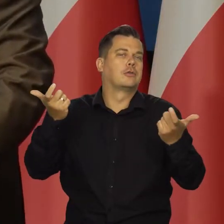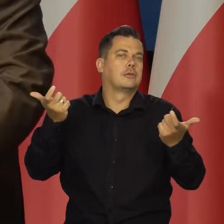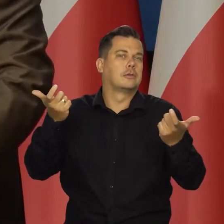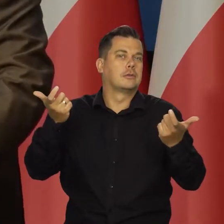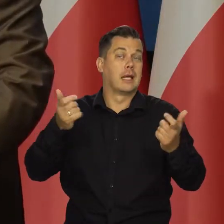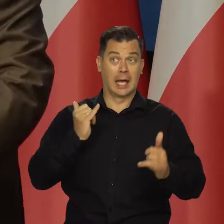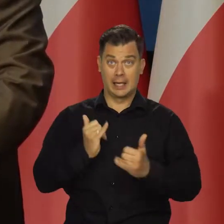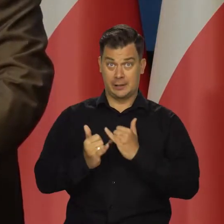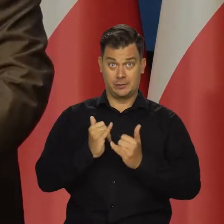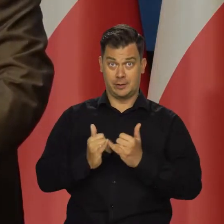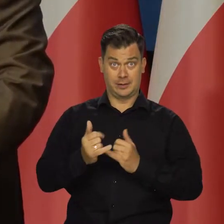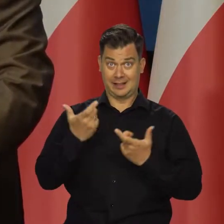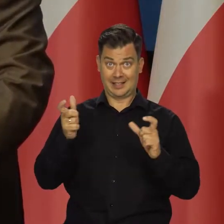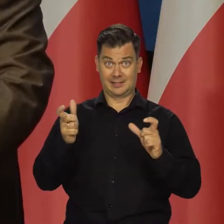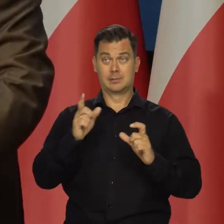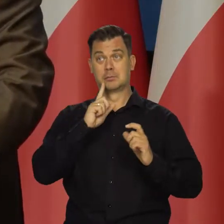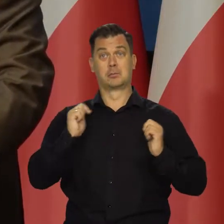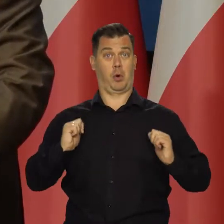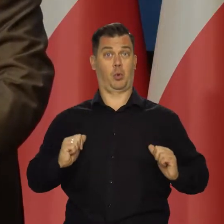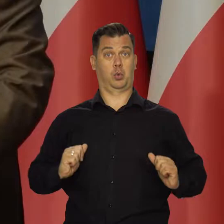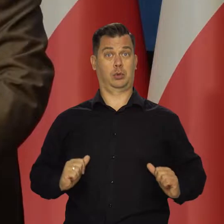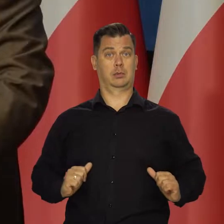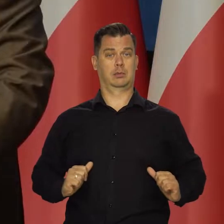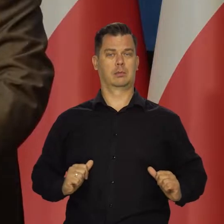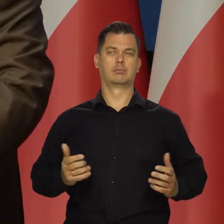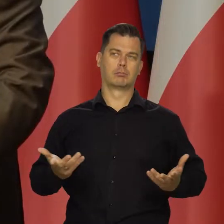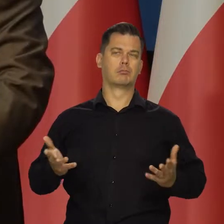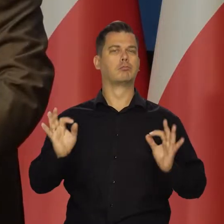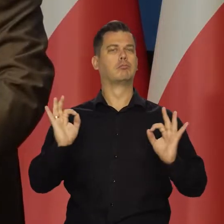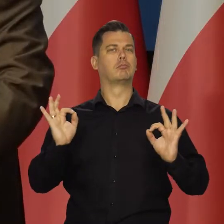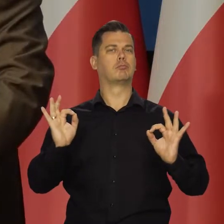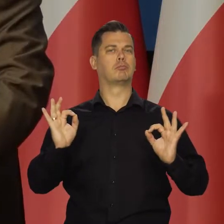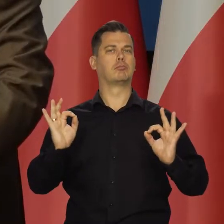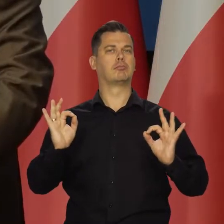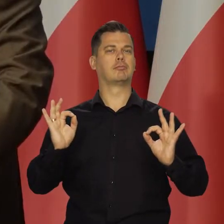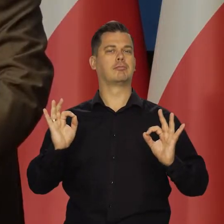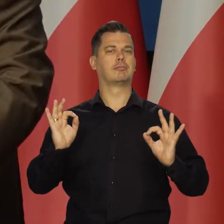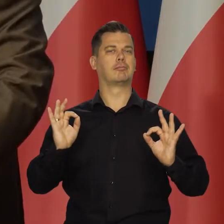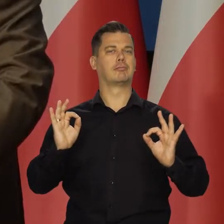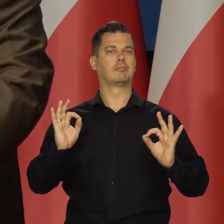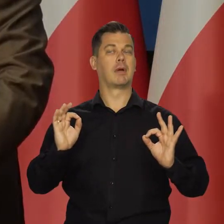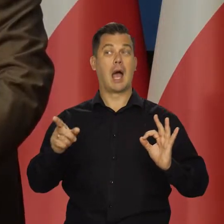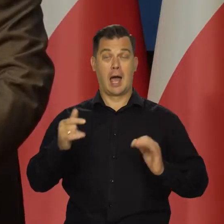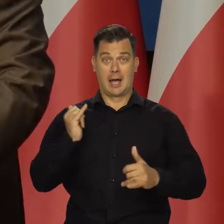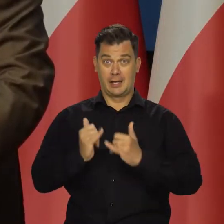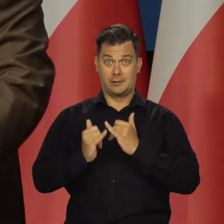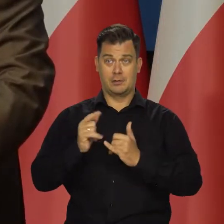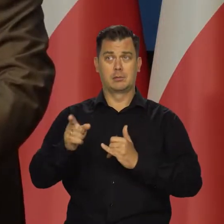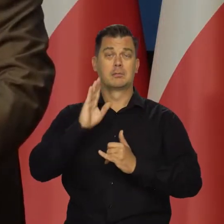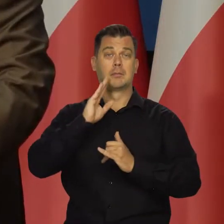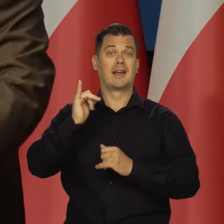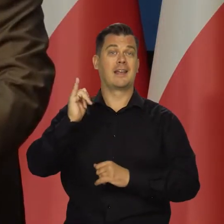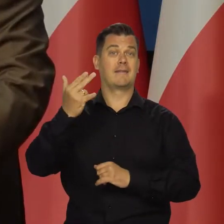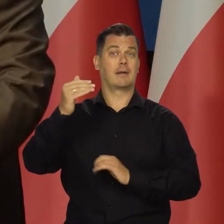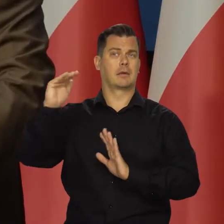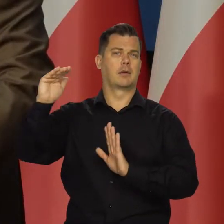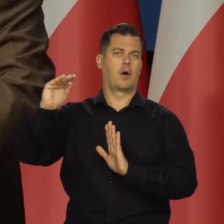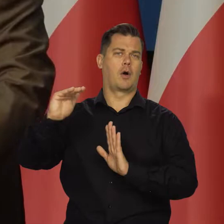wykluczymy takie zjawiska. Niewiele się zmieniło od tego czasu, dlatego się można mylić. Wykluczając te czynniki, inflacja powinna maleć.